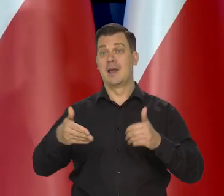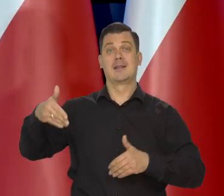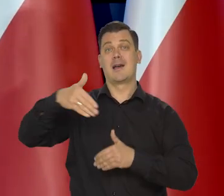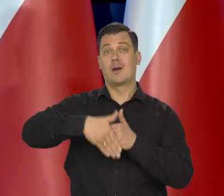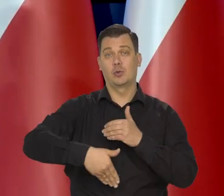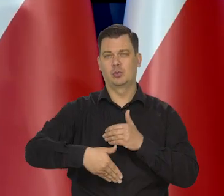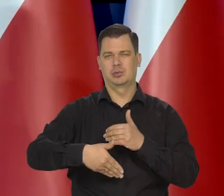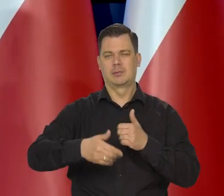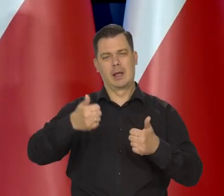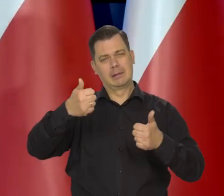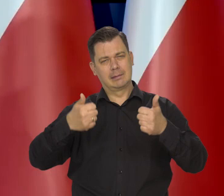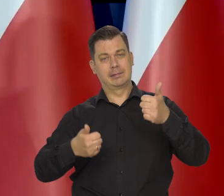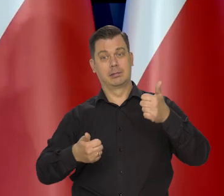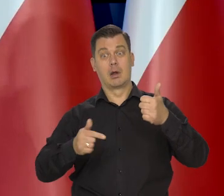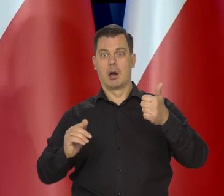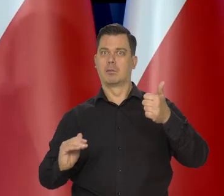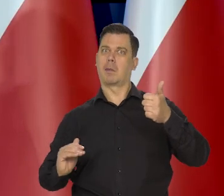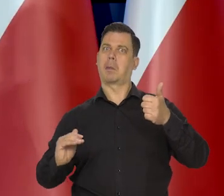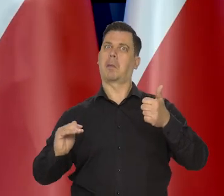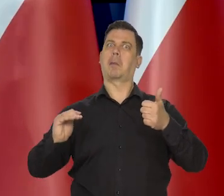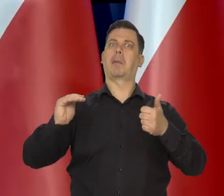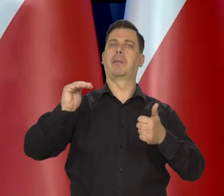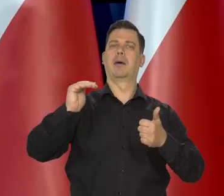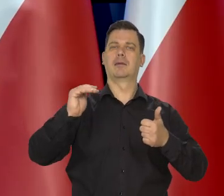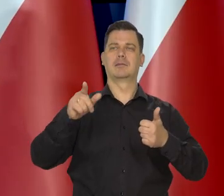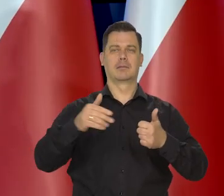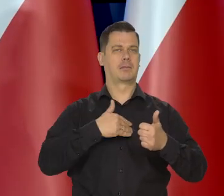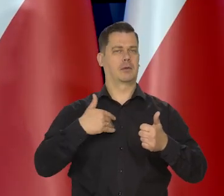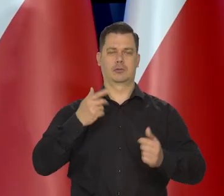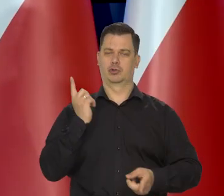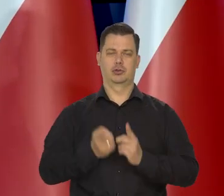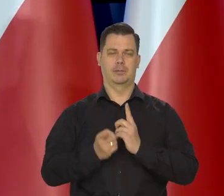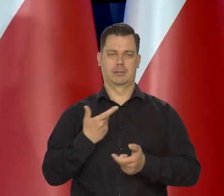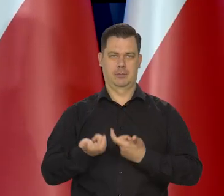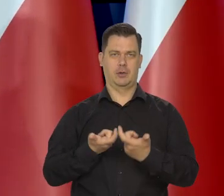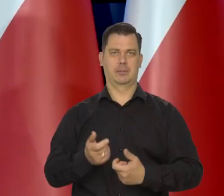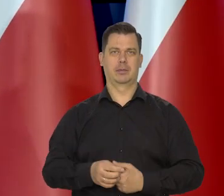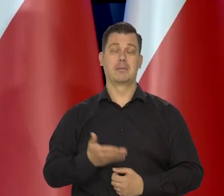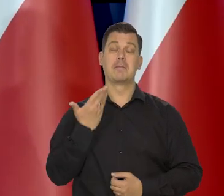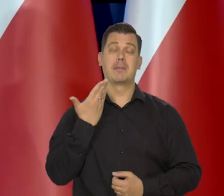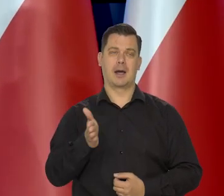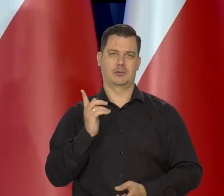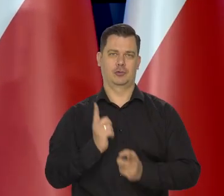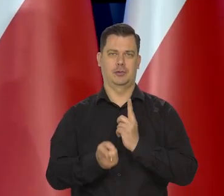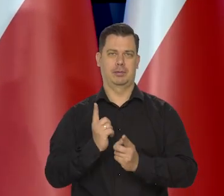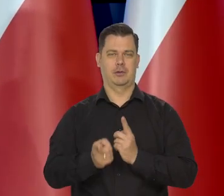ale w tyle i tylko że szybko zmieniamy swoją pozycję na coraz wyższą. Szybko, bardzo szybko, może najszybciej...,